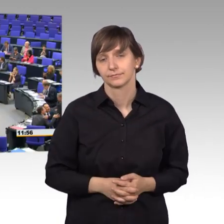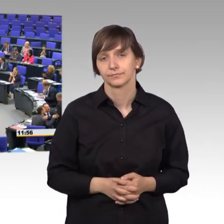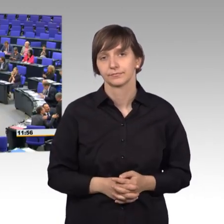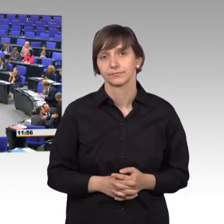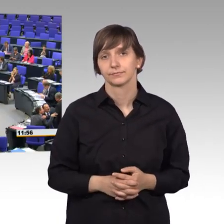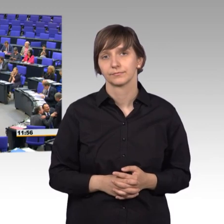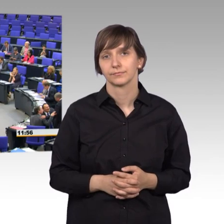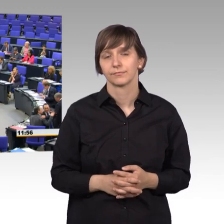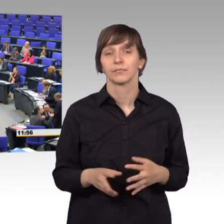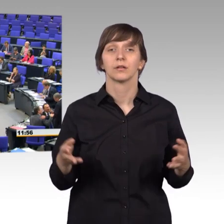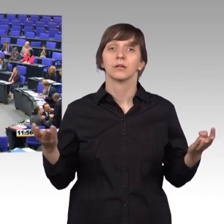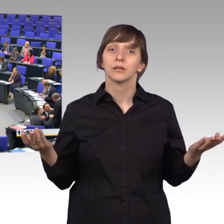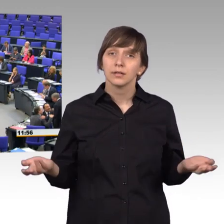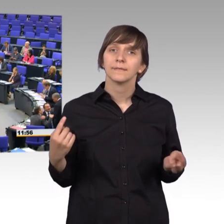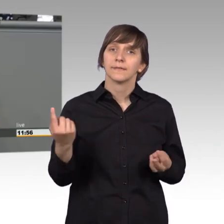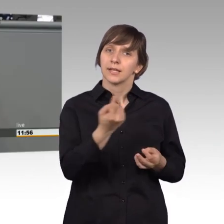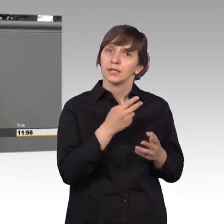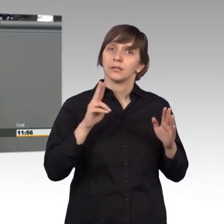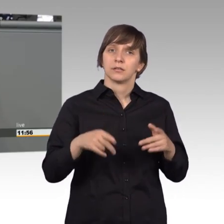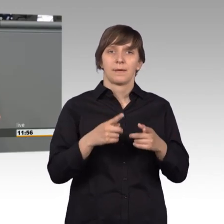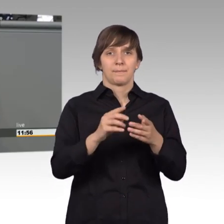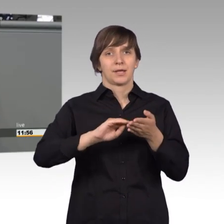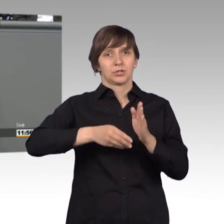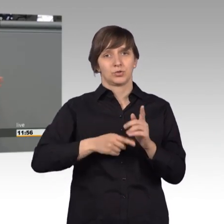Ja, und weil wir als Mitglieder des Petitionsausschusses